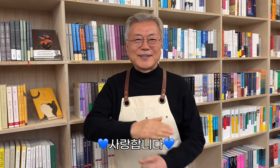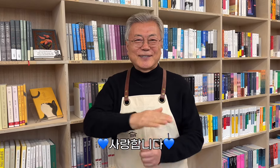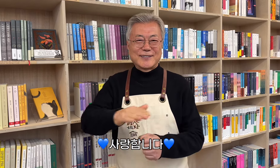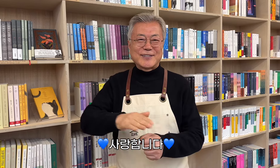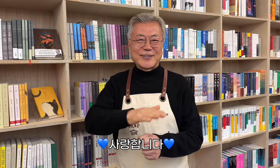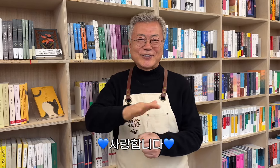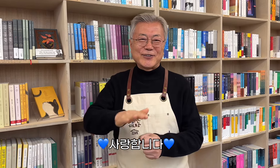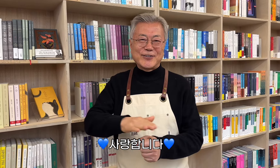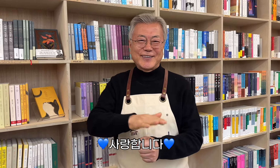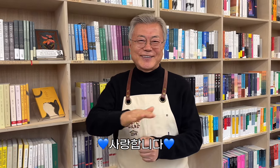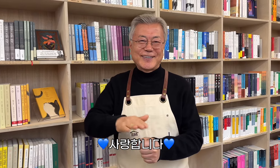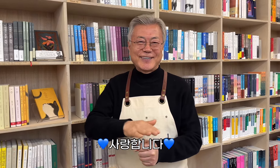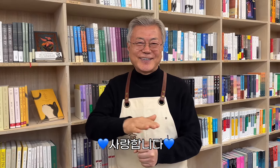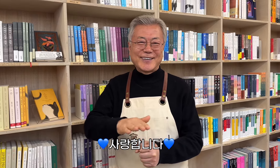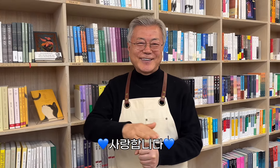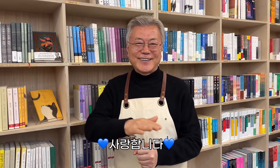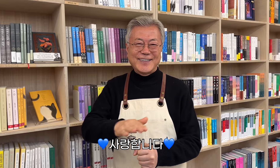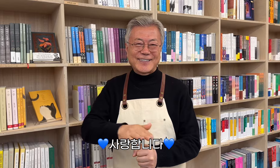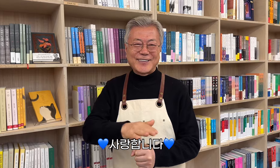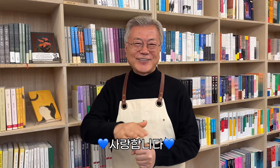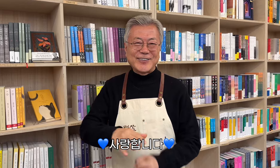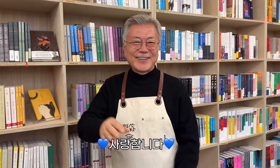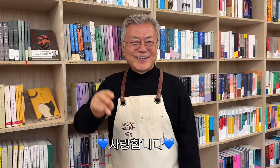💙사랑합니다💙